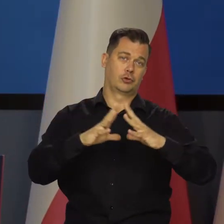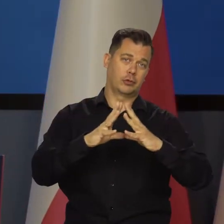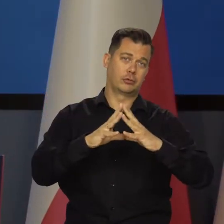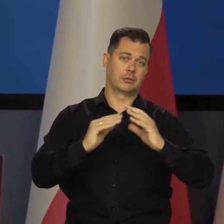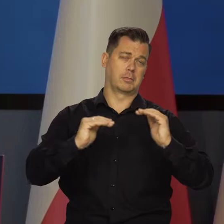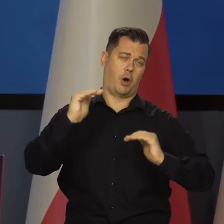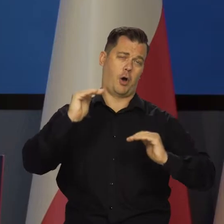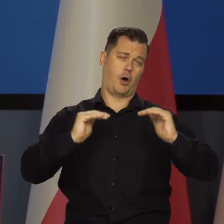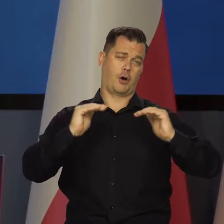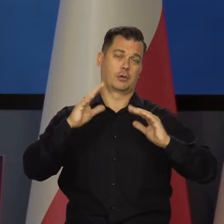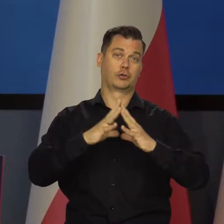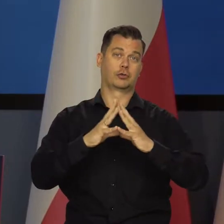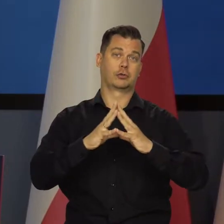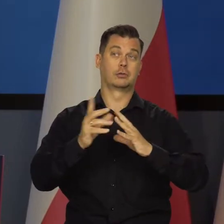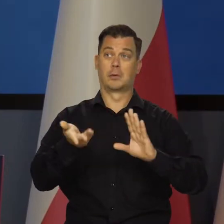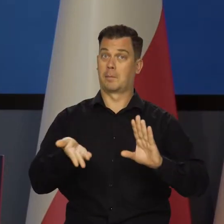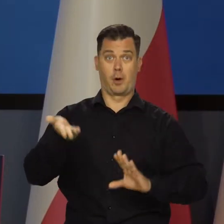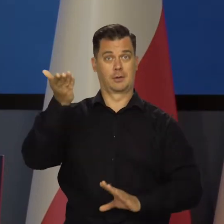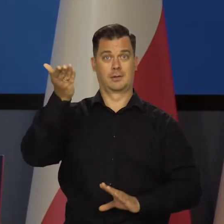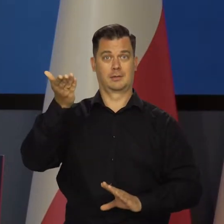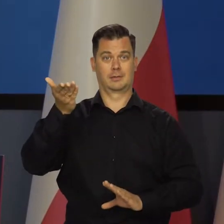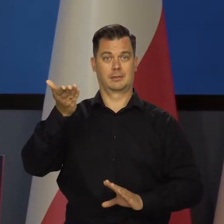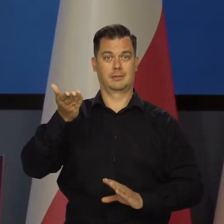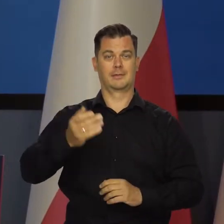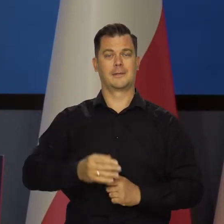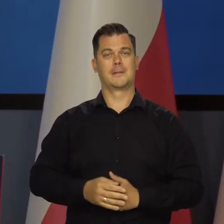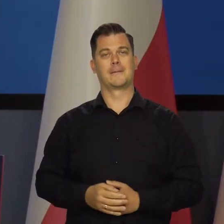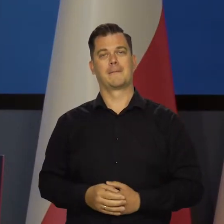czyli będzie 10 czy powyżej 10, czyli dwucyfrowa inflacja nadal.